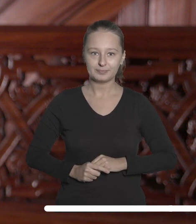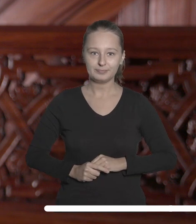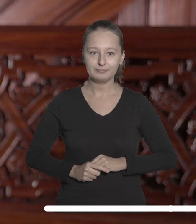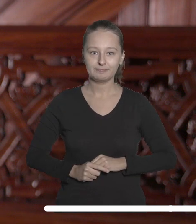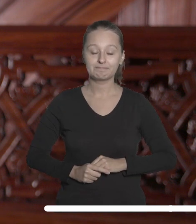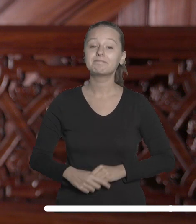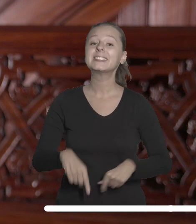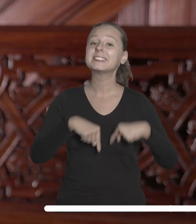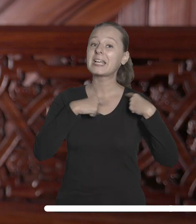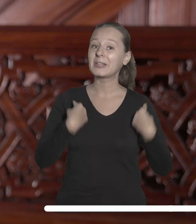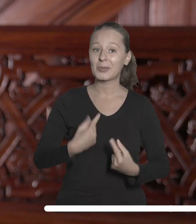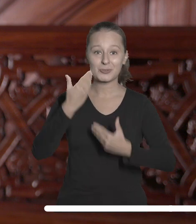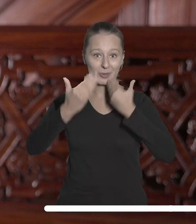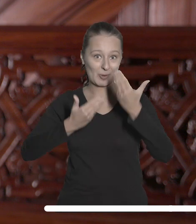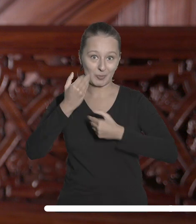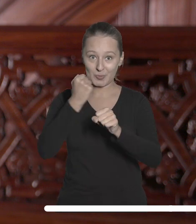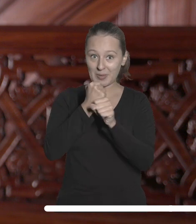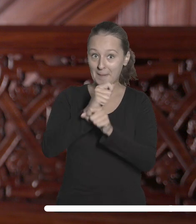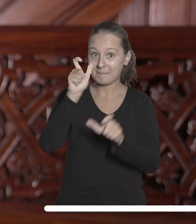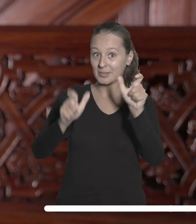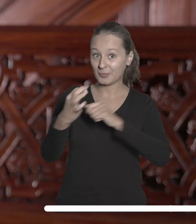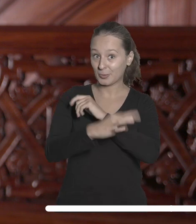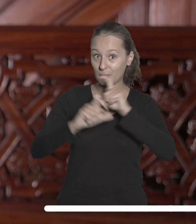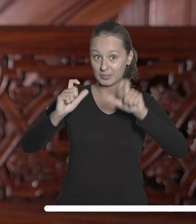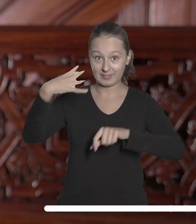Chcę też serdecznie pogratulować pracownikom Uniwersytetu Łódzkiego